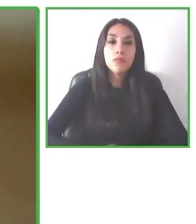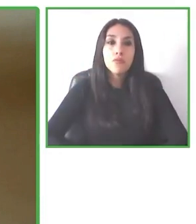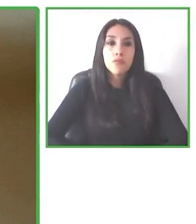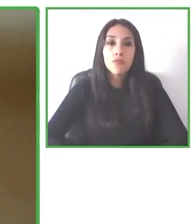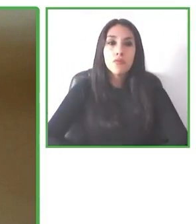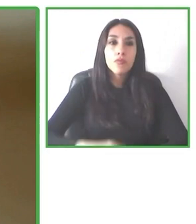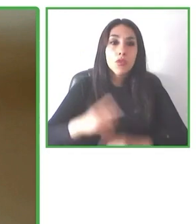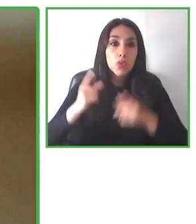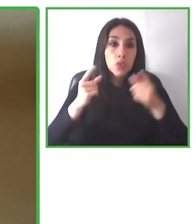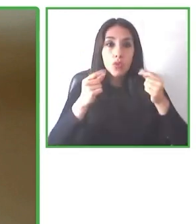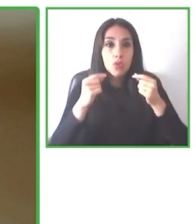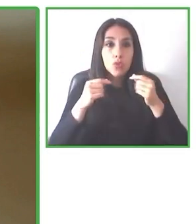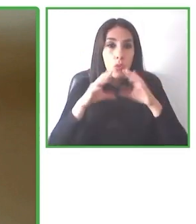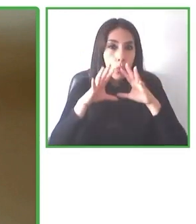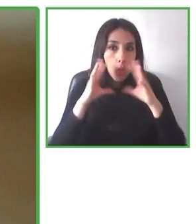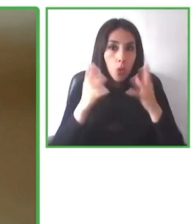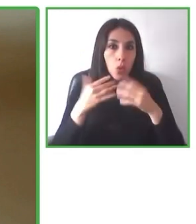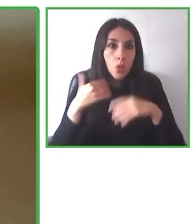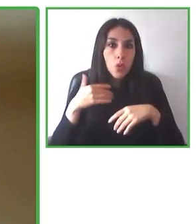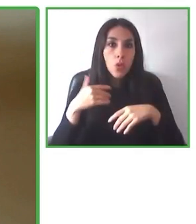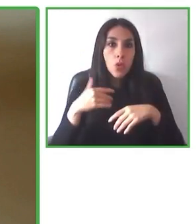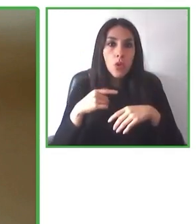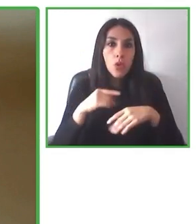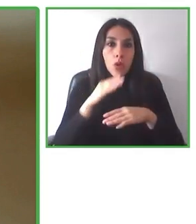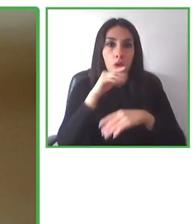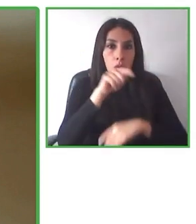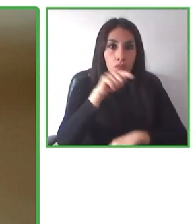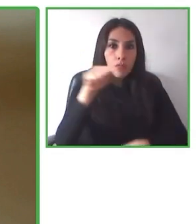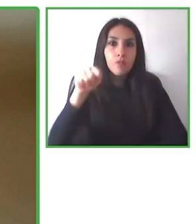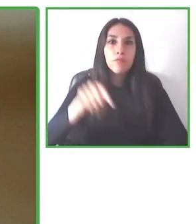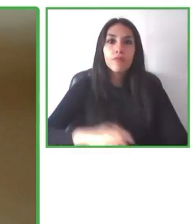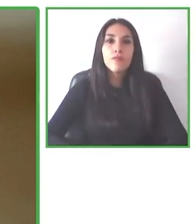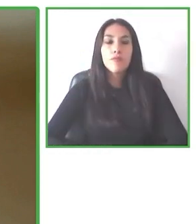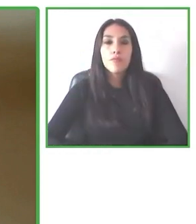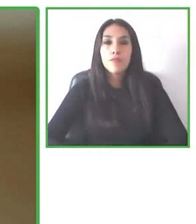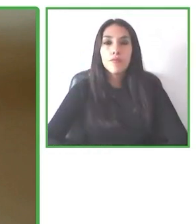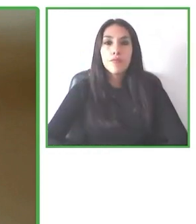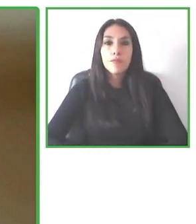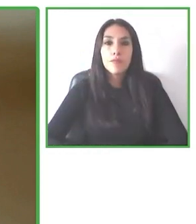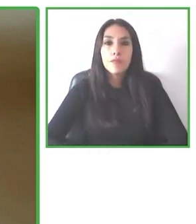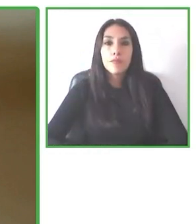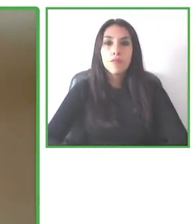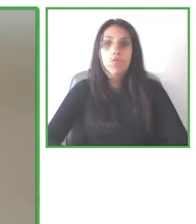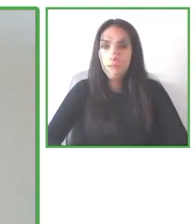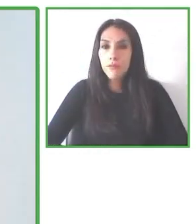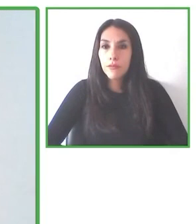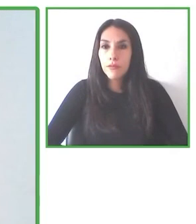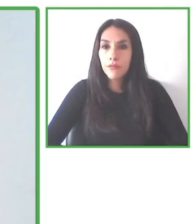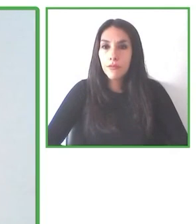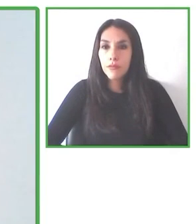del programa Senderismo sin Límites de Chile, que busca eliminar las barreras para